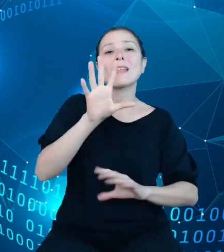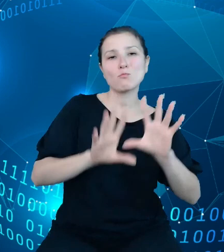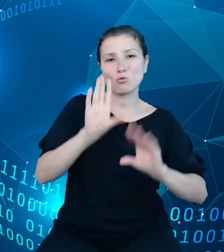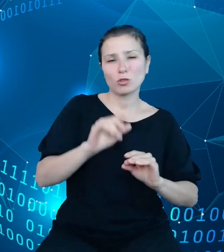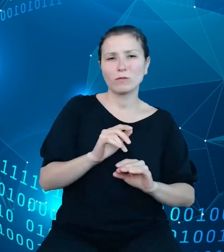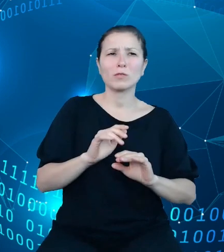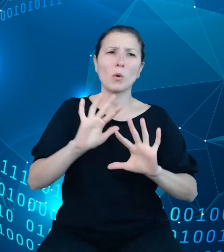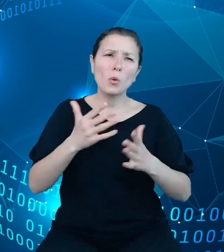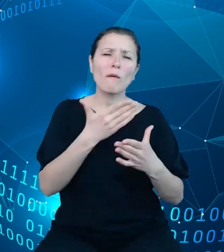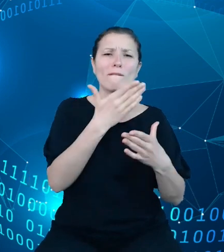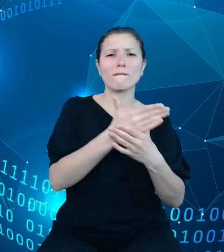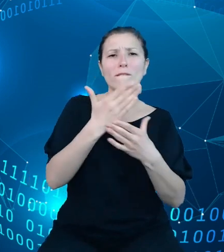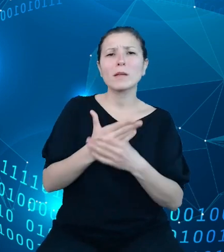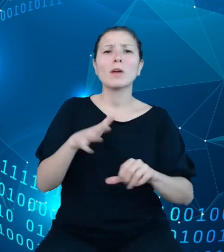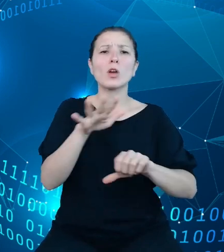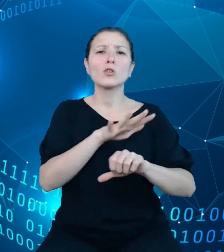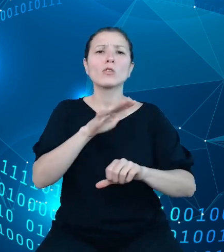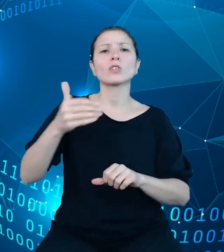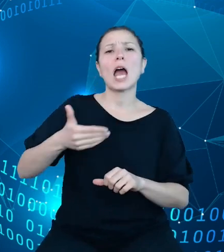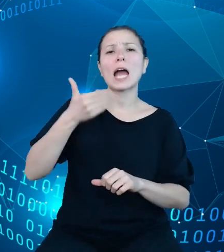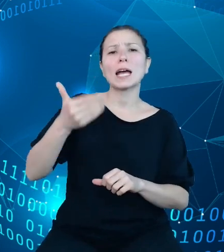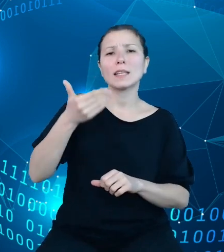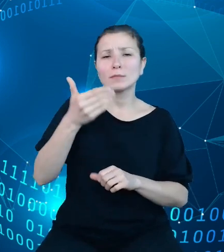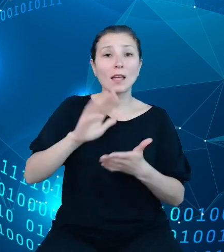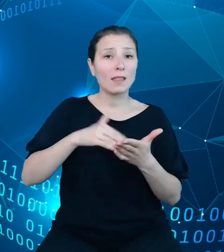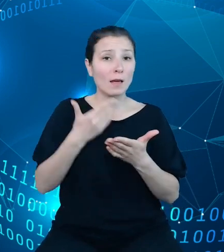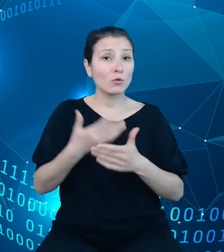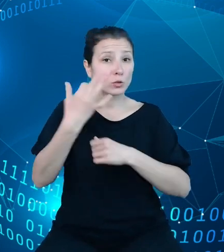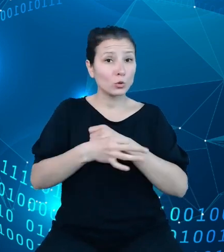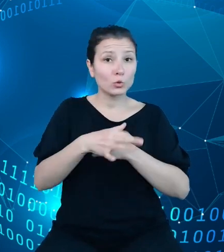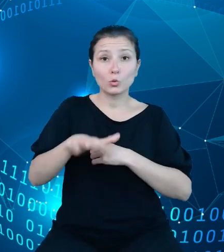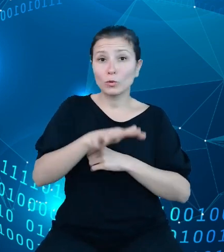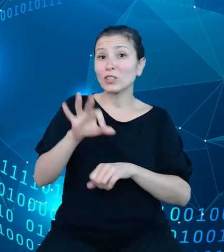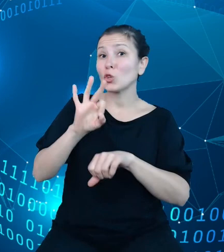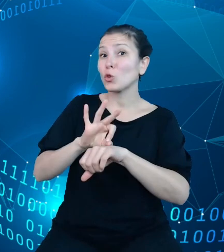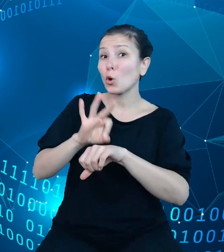środowiska akademickie, na przykład studenci czy doktoranci oraz podmioty z